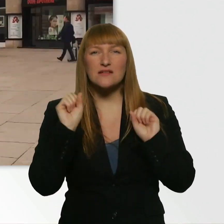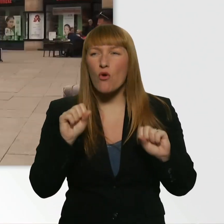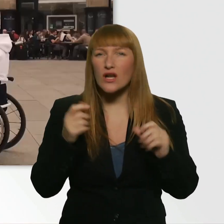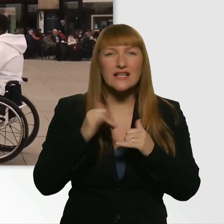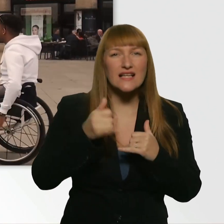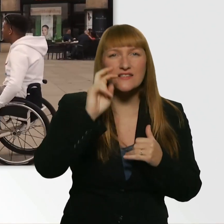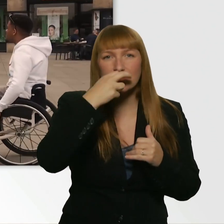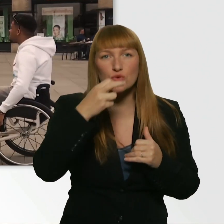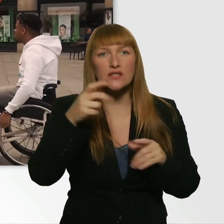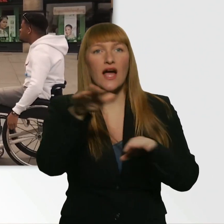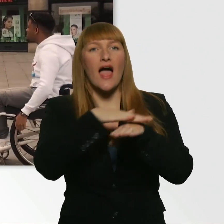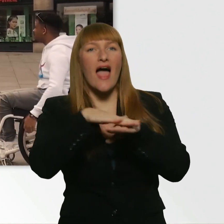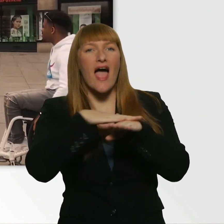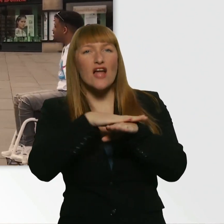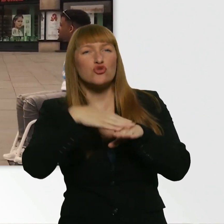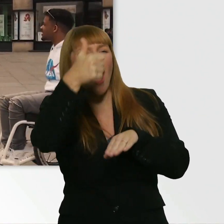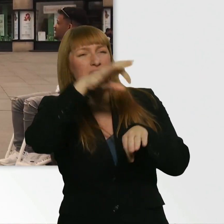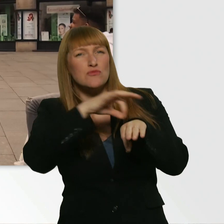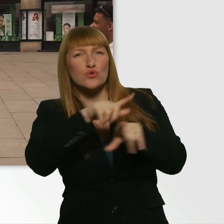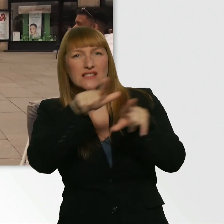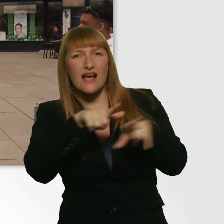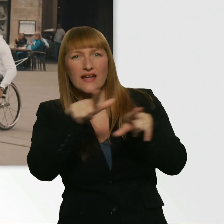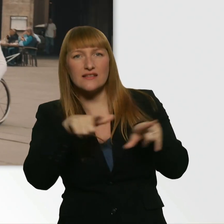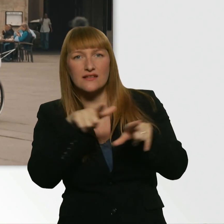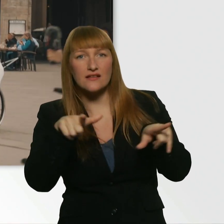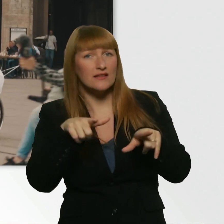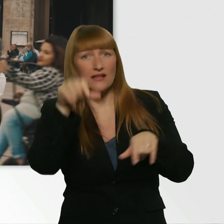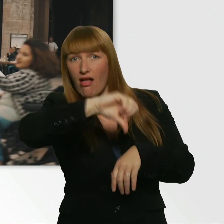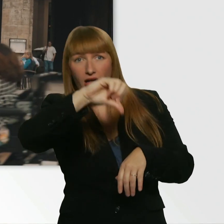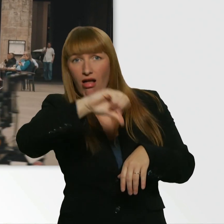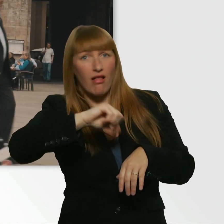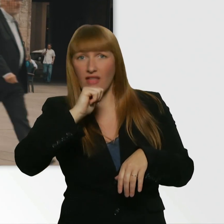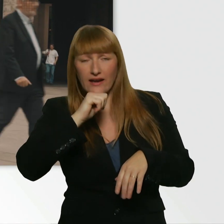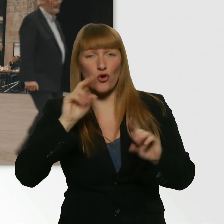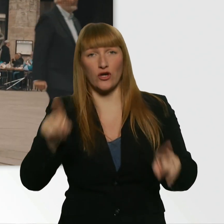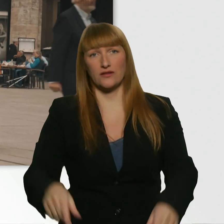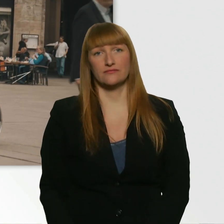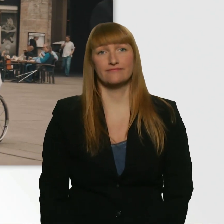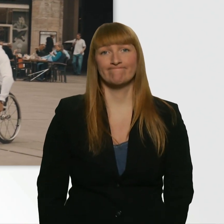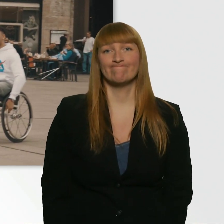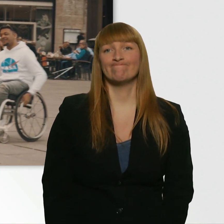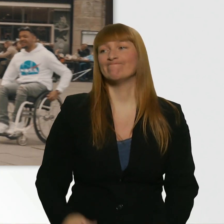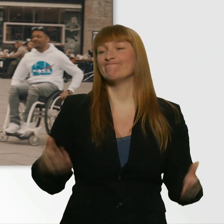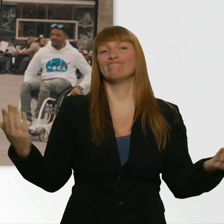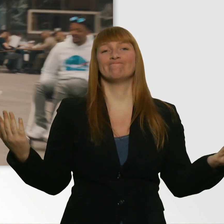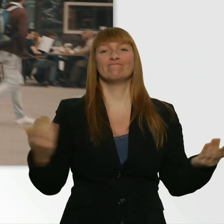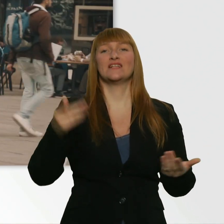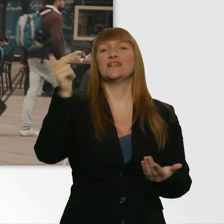Entschuldigung? Haben Sie ne Minute Zeit? Keine Minute Zeit? Alles klar. Kübra, wir drehen noch mal um. Ich hab hier noch 2.